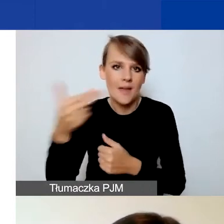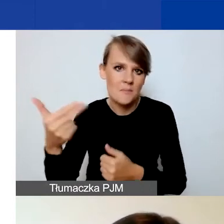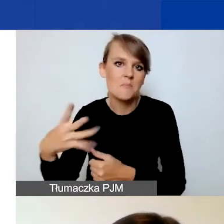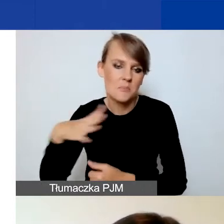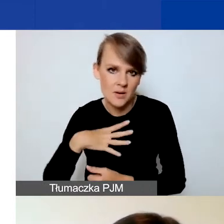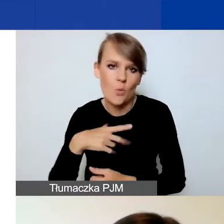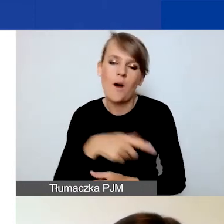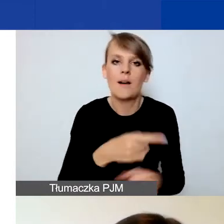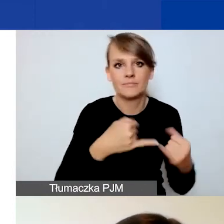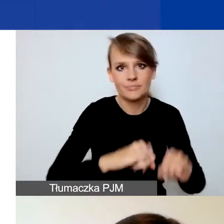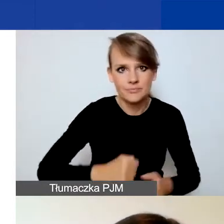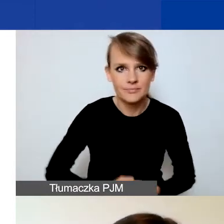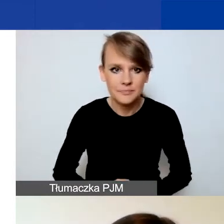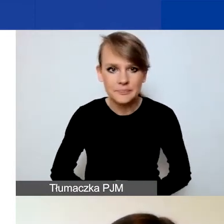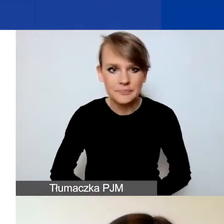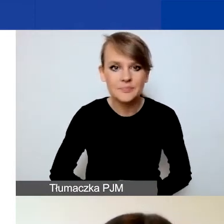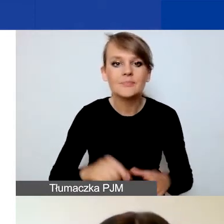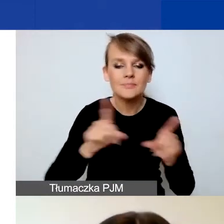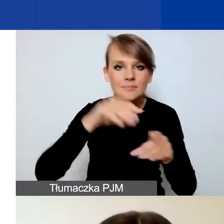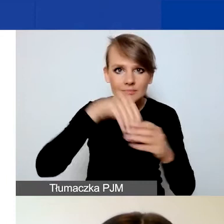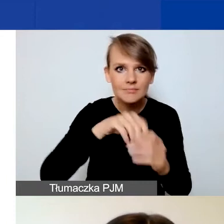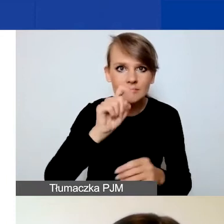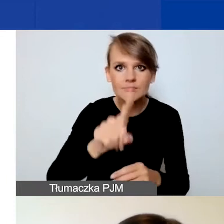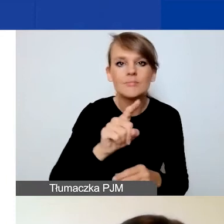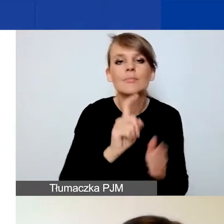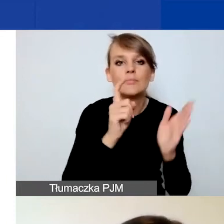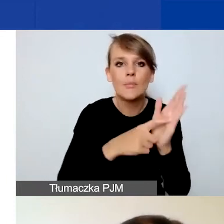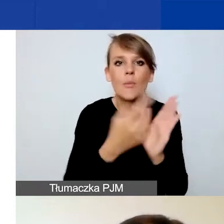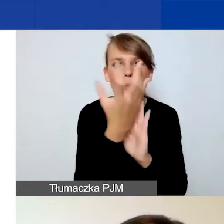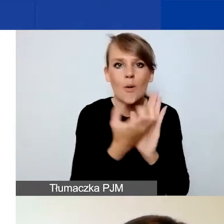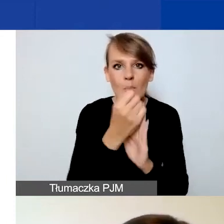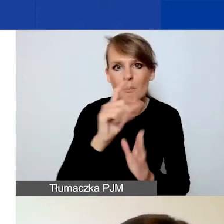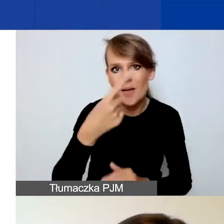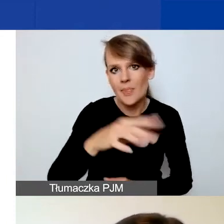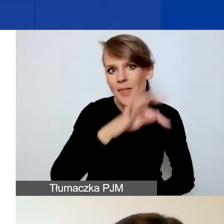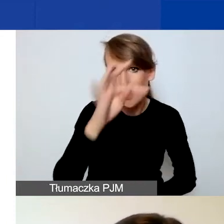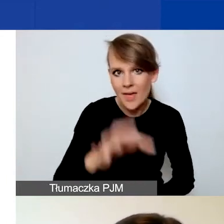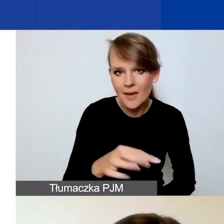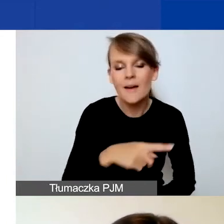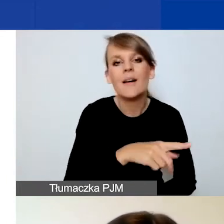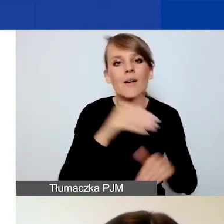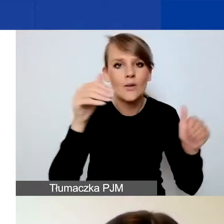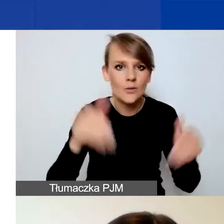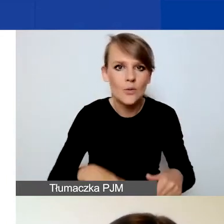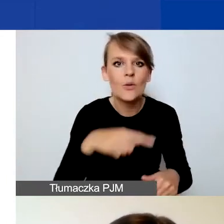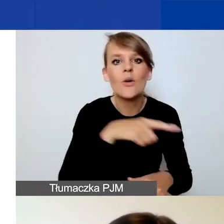W panelu znajdziecie przycisk "Pobierz PDF" i możecie na każdym etapie zarówno szkicu, jak i złożonego wniosku